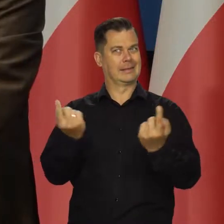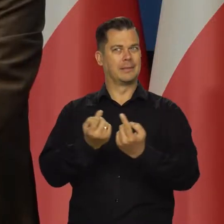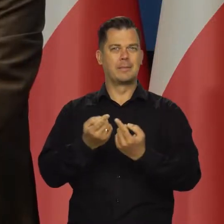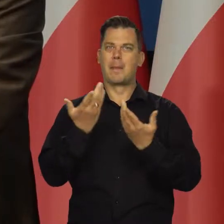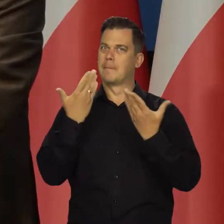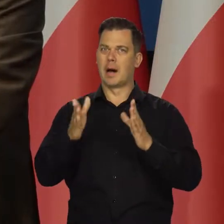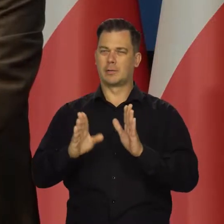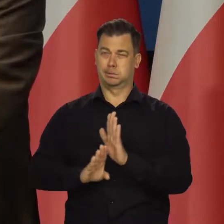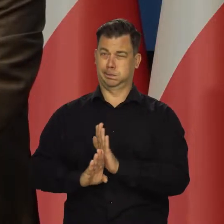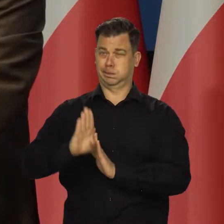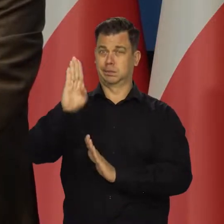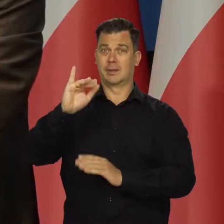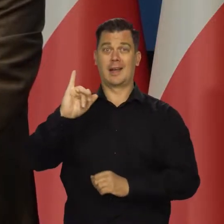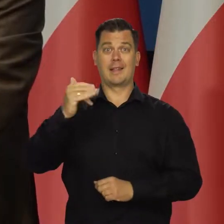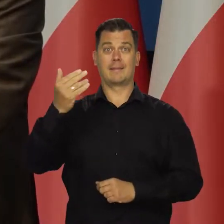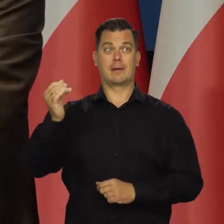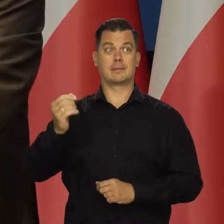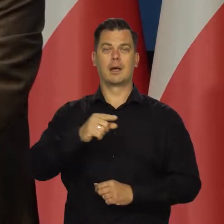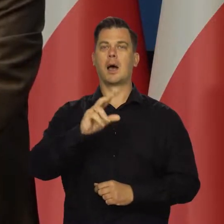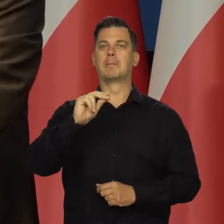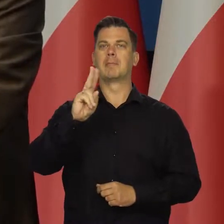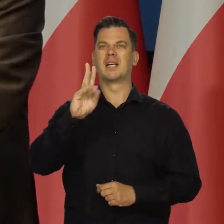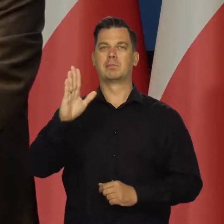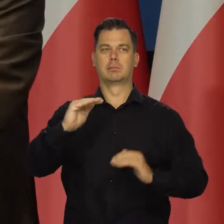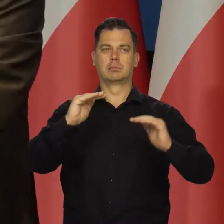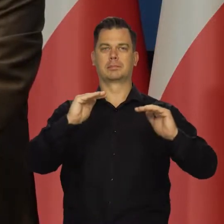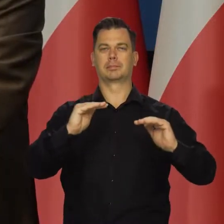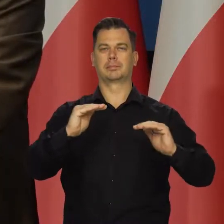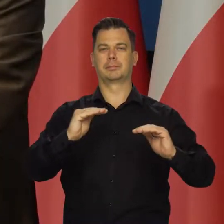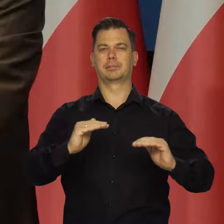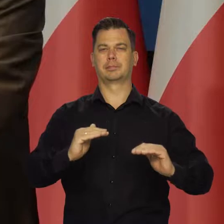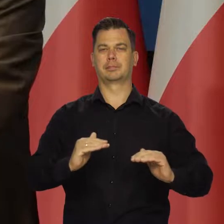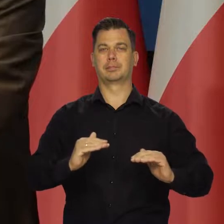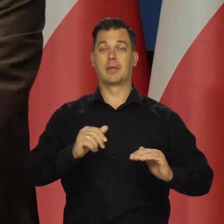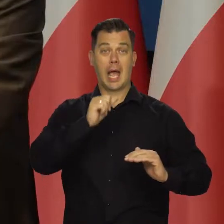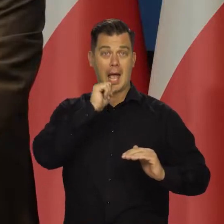i silnego spowolnienia aktywności. W gospodarkę europejską,